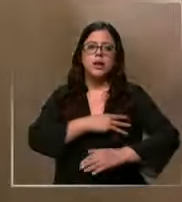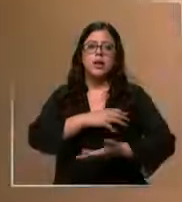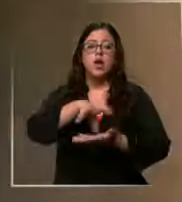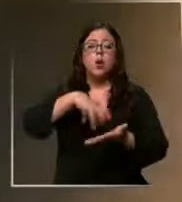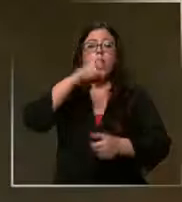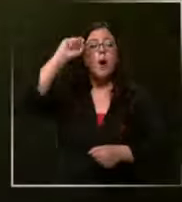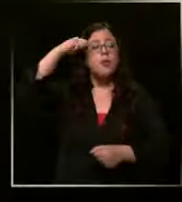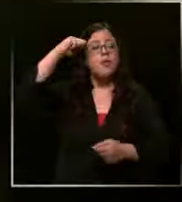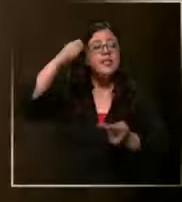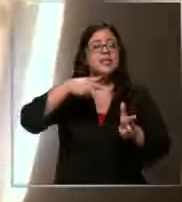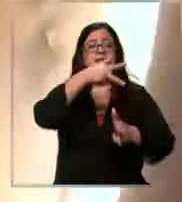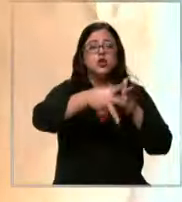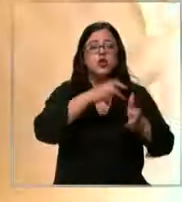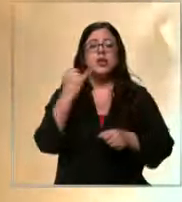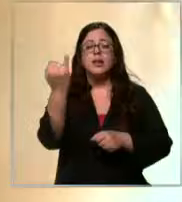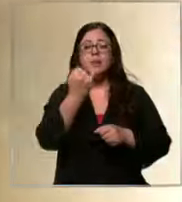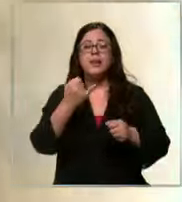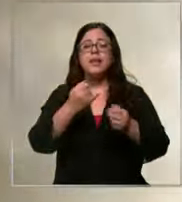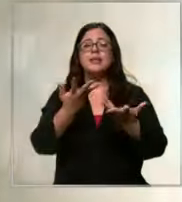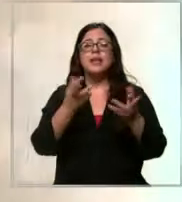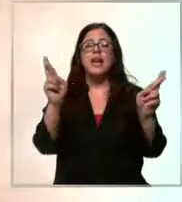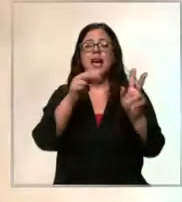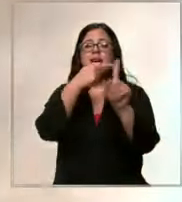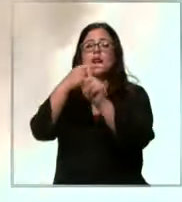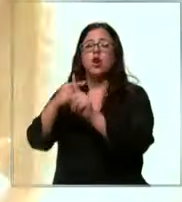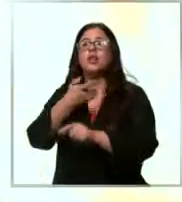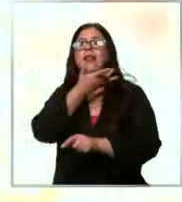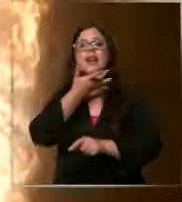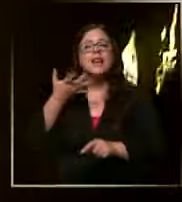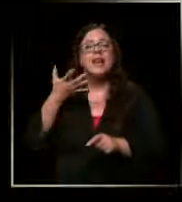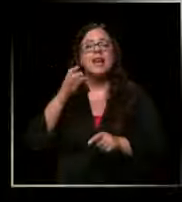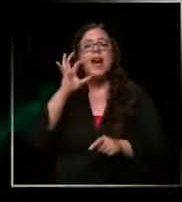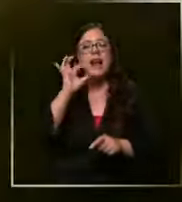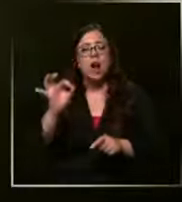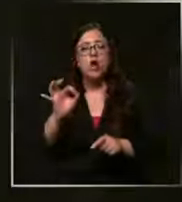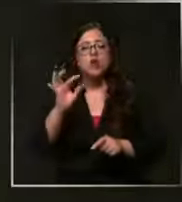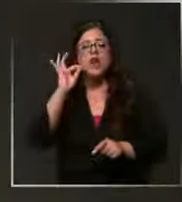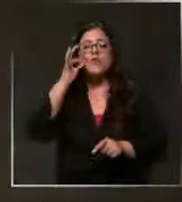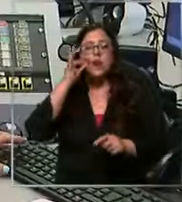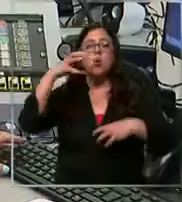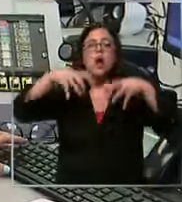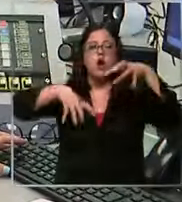central Independencia recoleta renca las Condes vitacura y L barnechea ahora en este momento